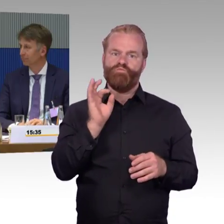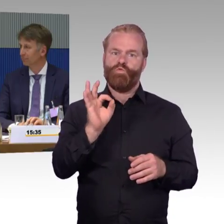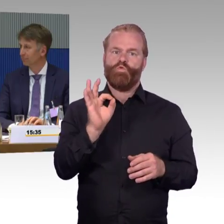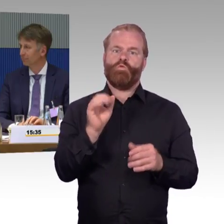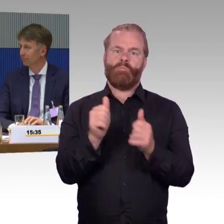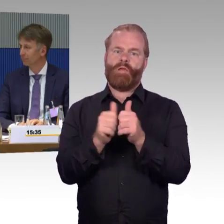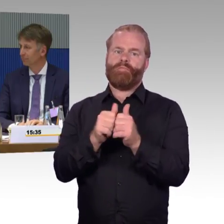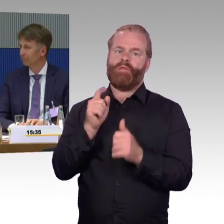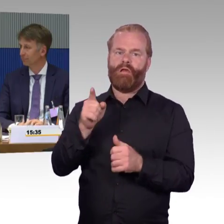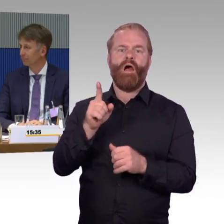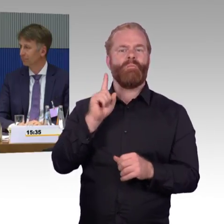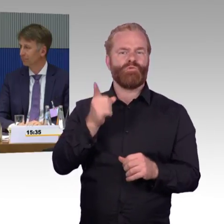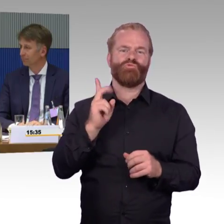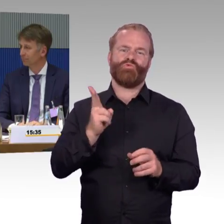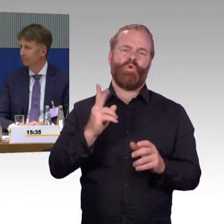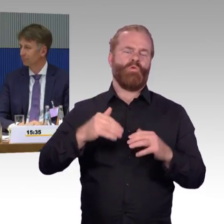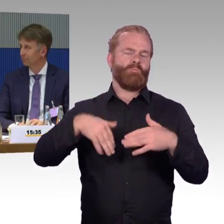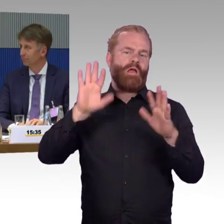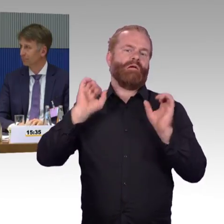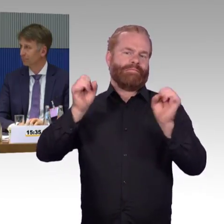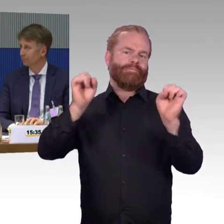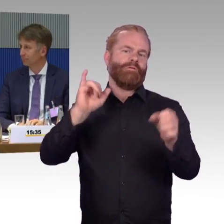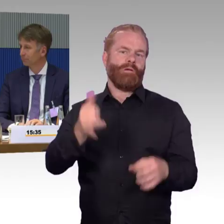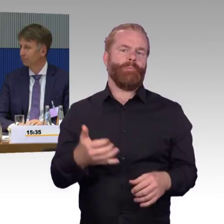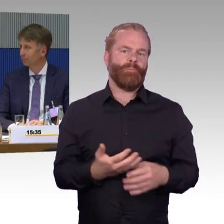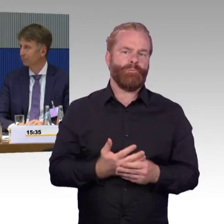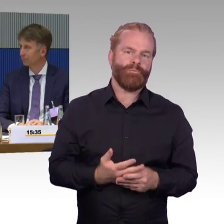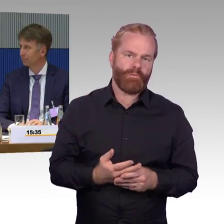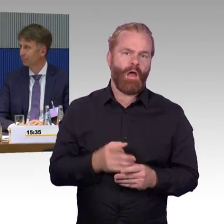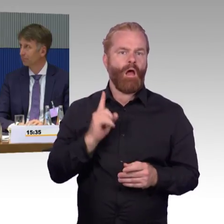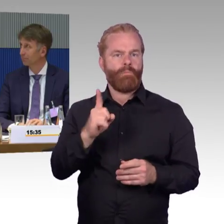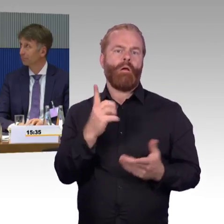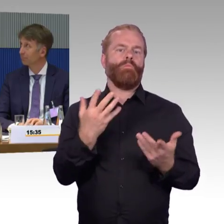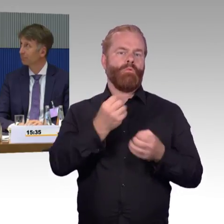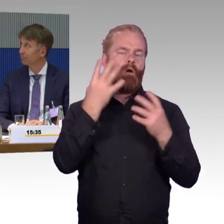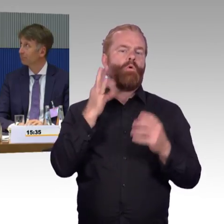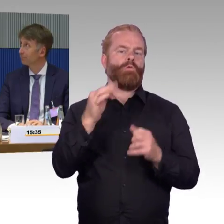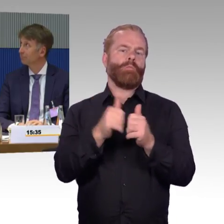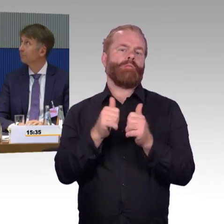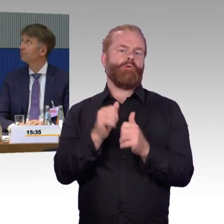wer uns kennt, auch bei dem Bereich der Fernlinienbusse schwer. Aber deshalb wäre wirklich der Appell hier